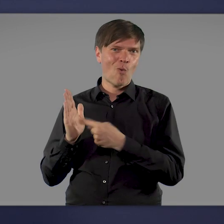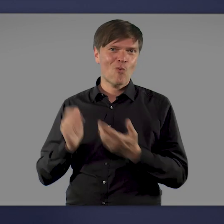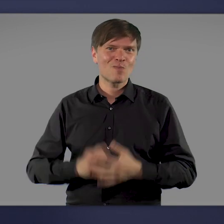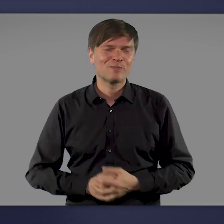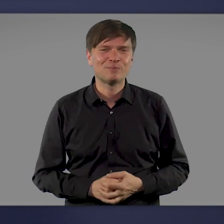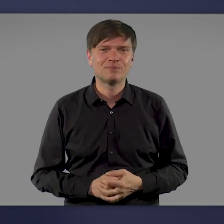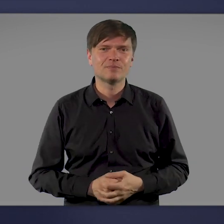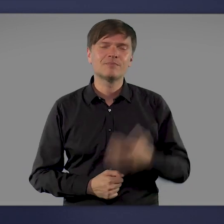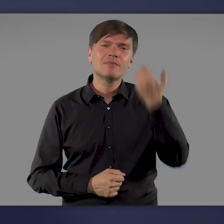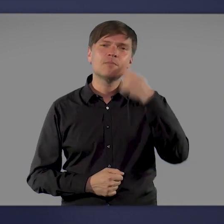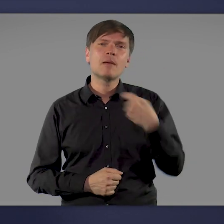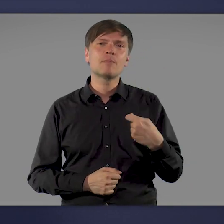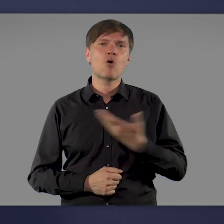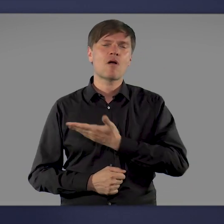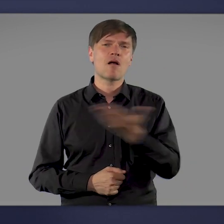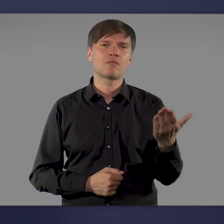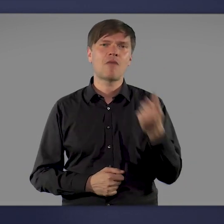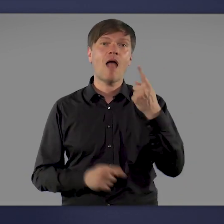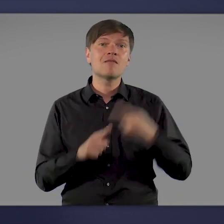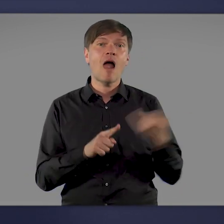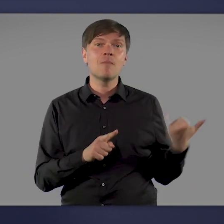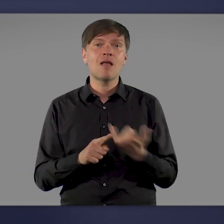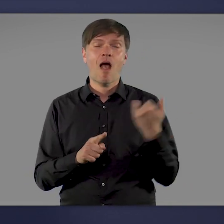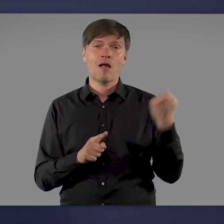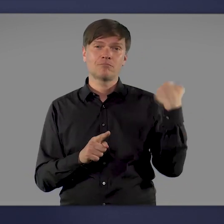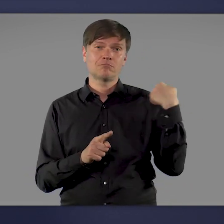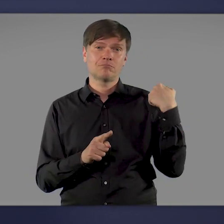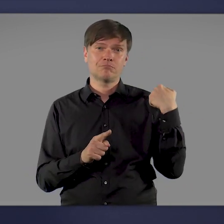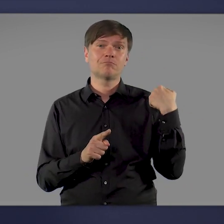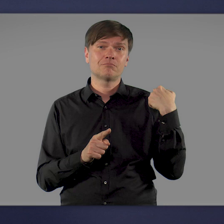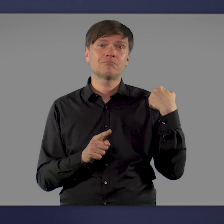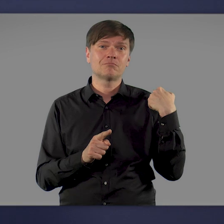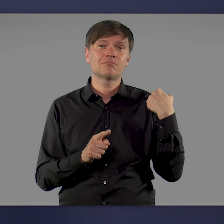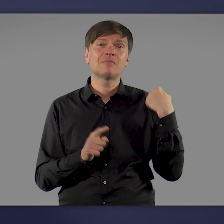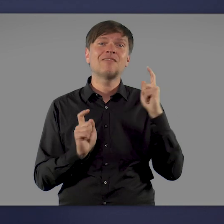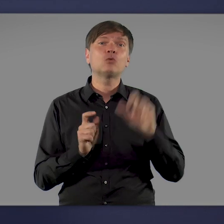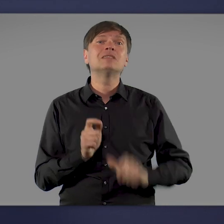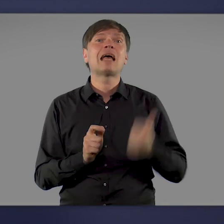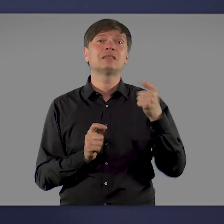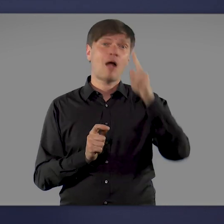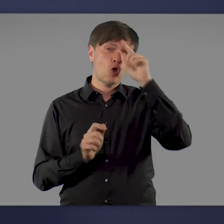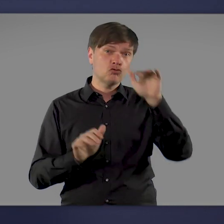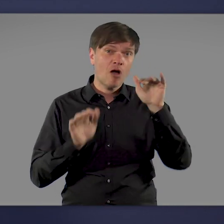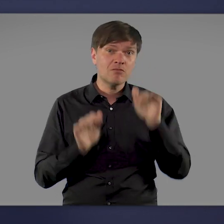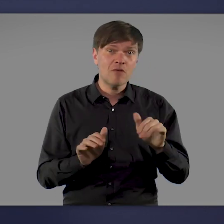Liebe Mitbürgerinnen und Mitbürger, nur eineinhalb Jahre, nachdem das Corona-Virus erstmals in Deutschland auftauchte,